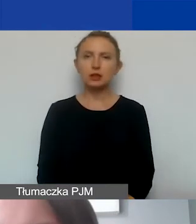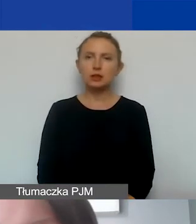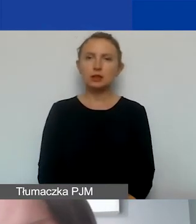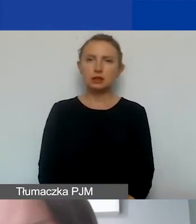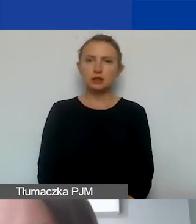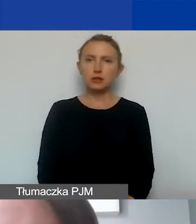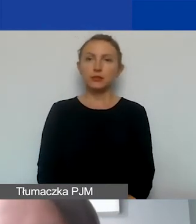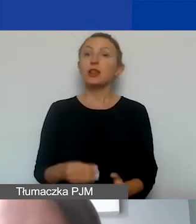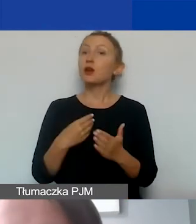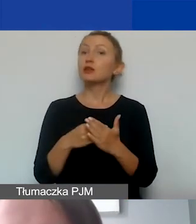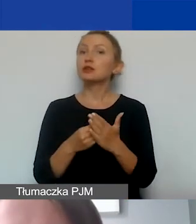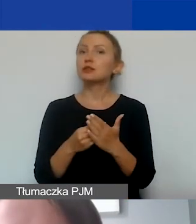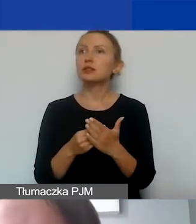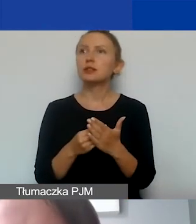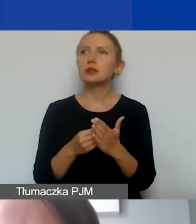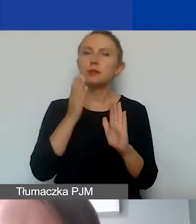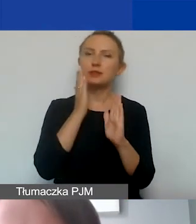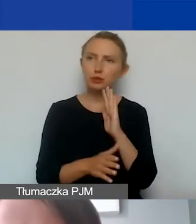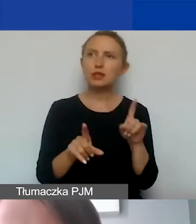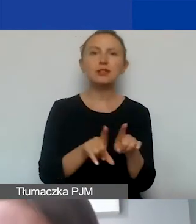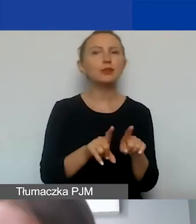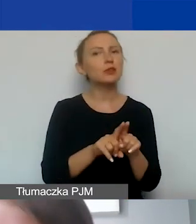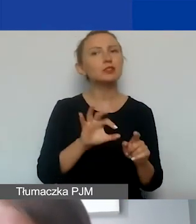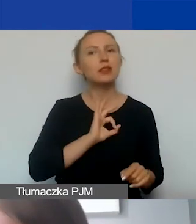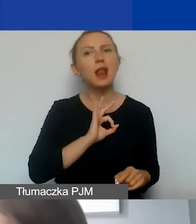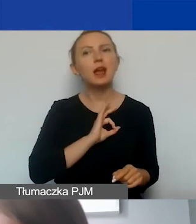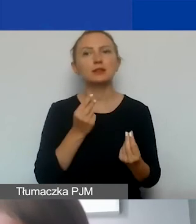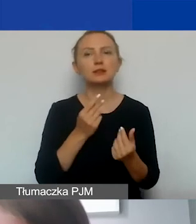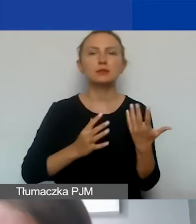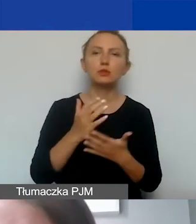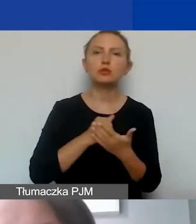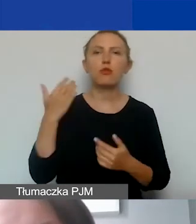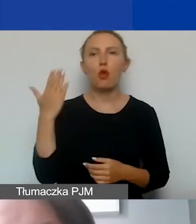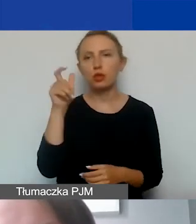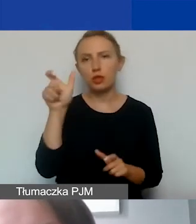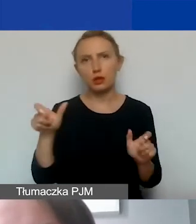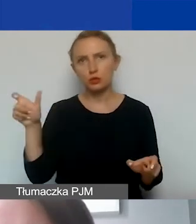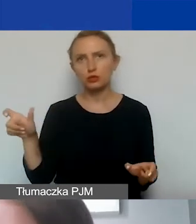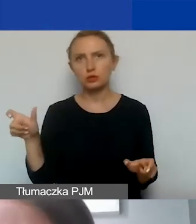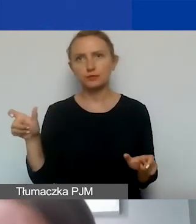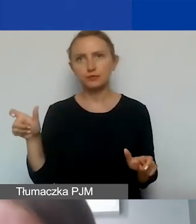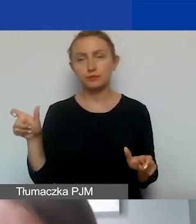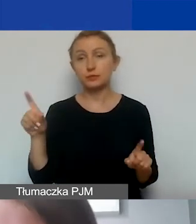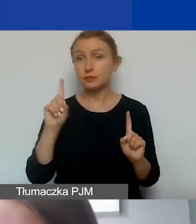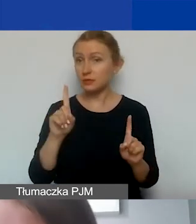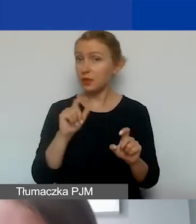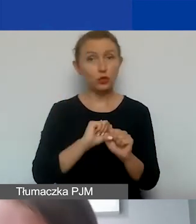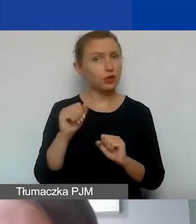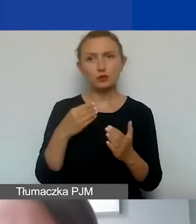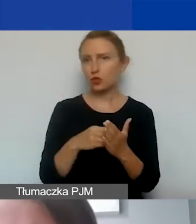Koszty bezpośrednie kwalifikowane to także koszty delegacji, diet personelu czy wolontariuszy. Przy czym to nie są koszty personelu.